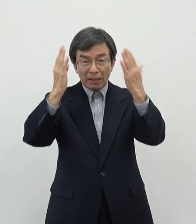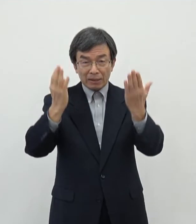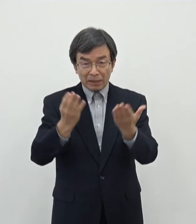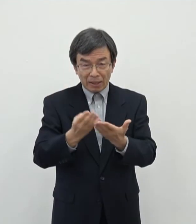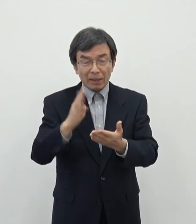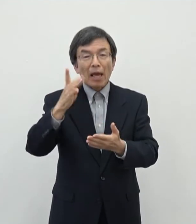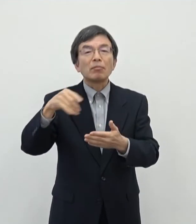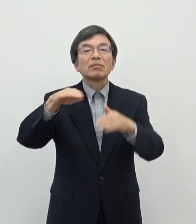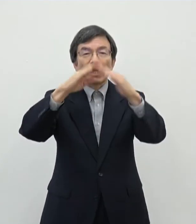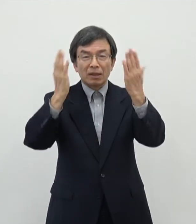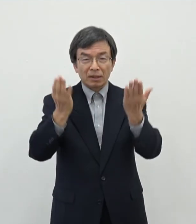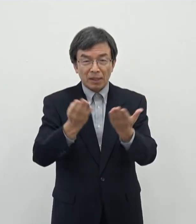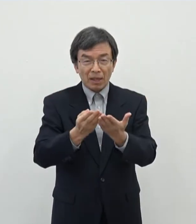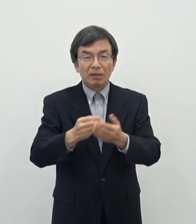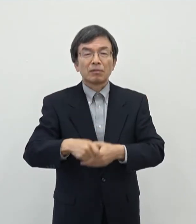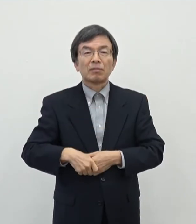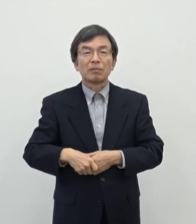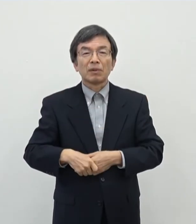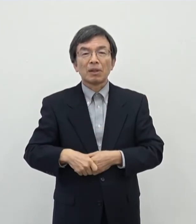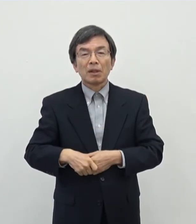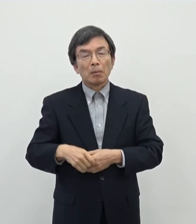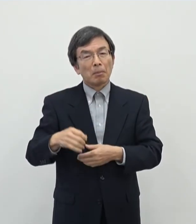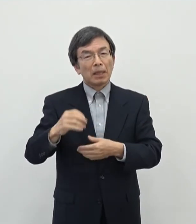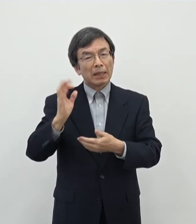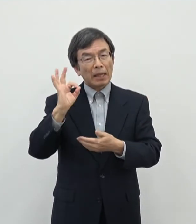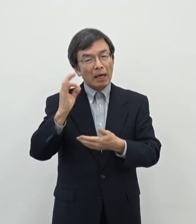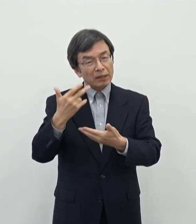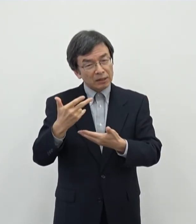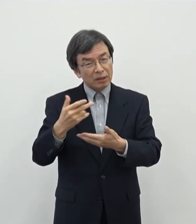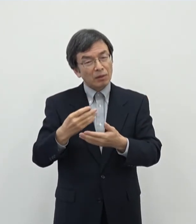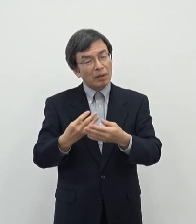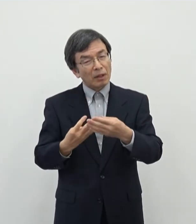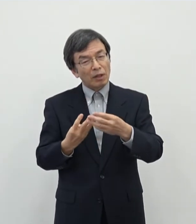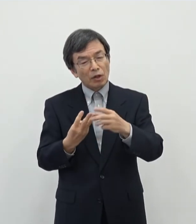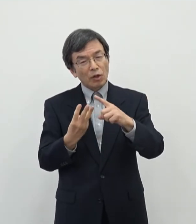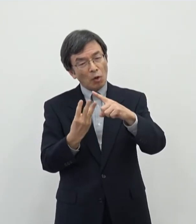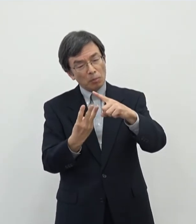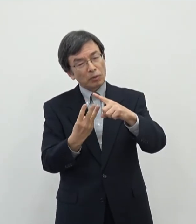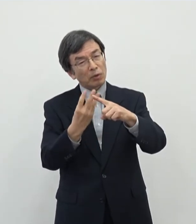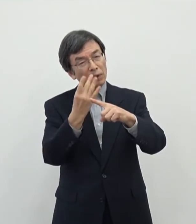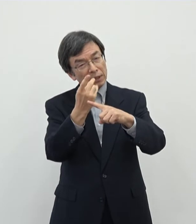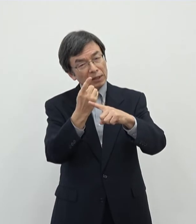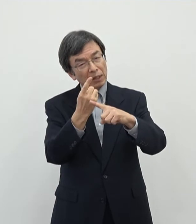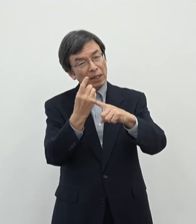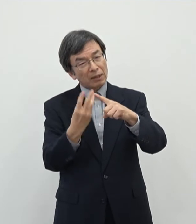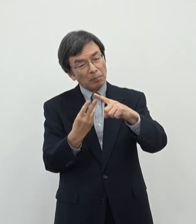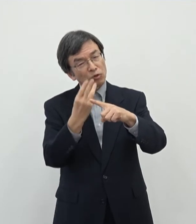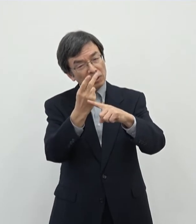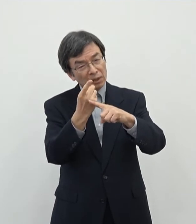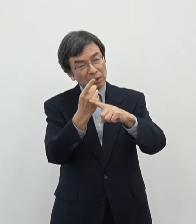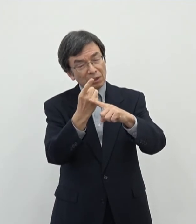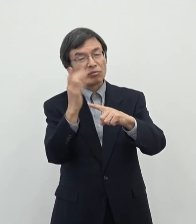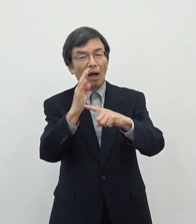まあ基本1/4かまあまあ それぐらいだと思うんですがあのそういう意味ではですねあの